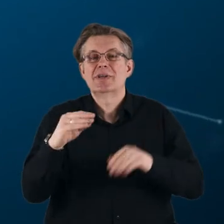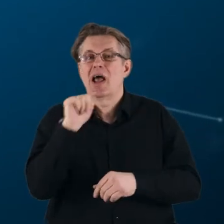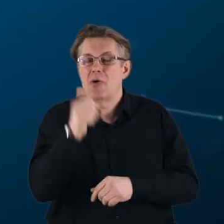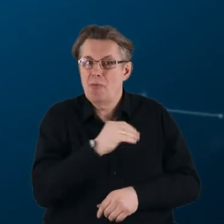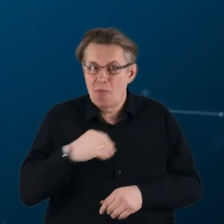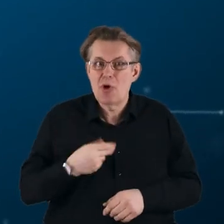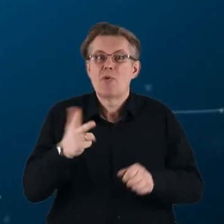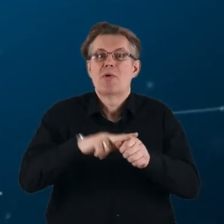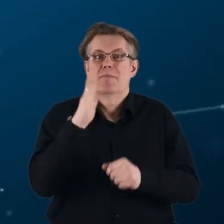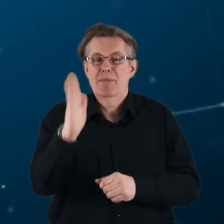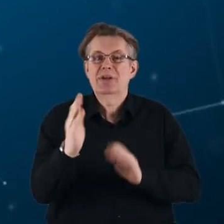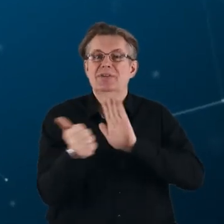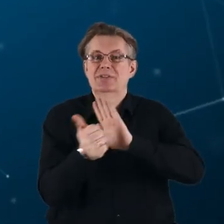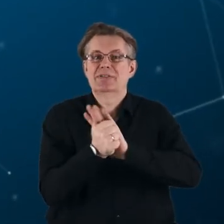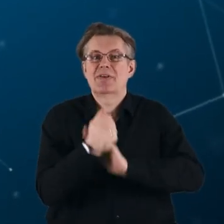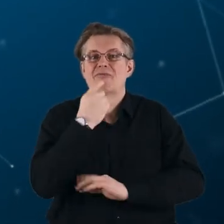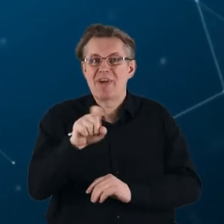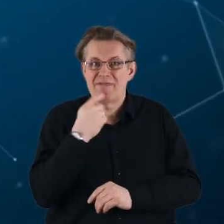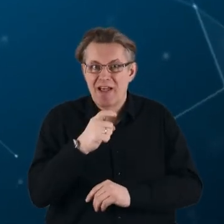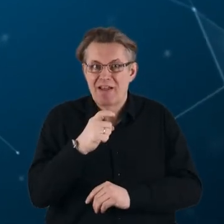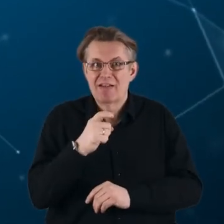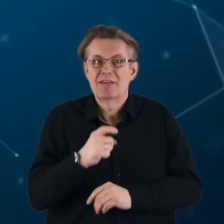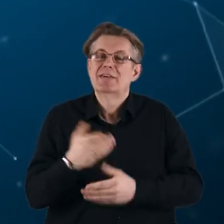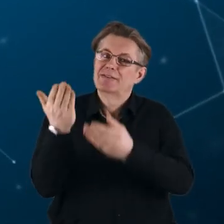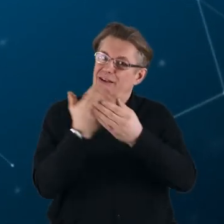która odbędzie się 16 kwietnia. Zapraszamy.